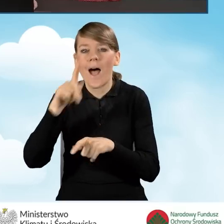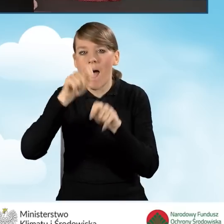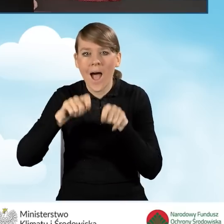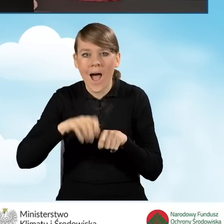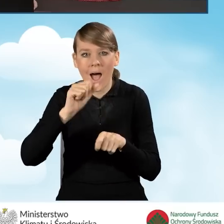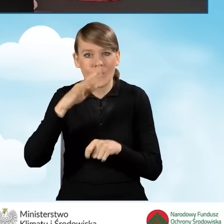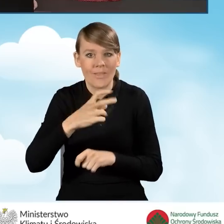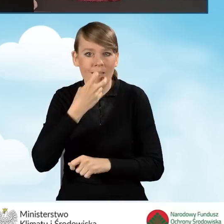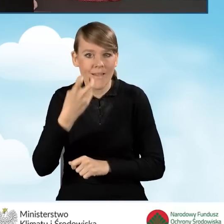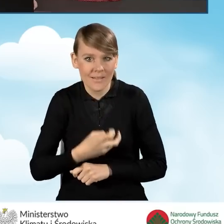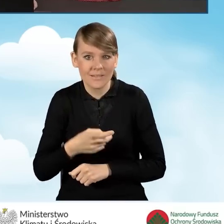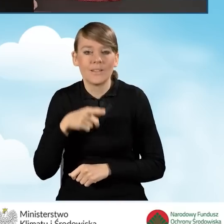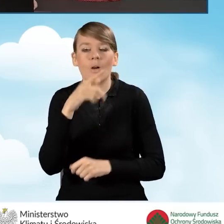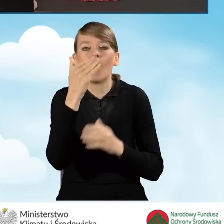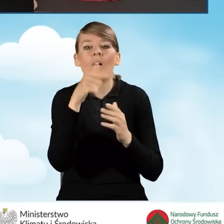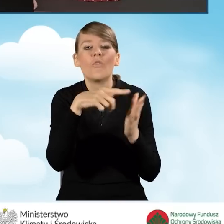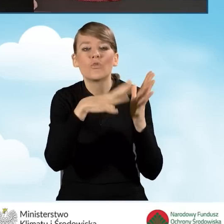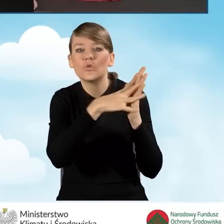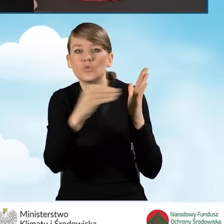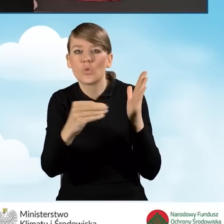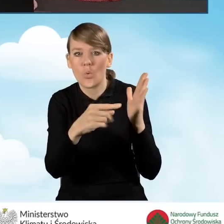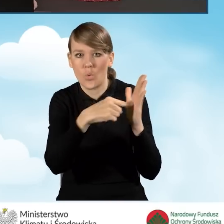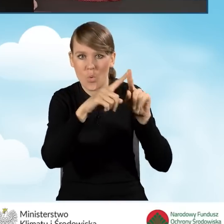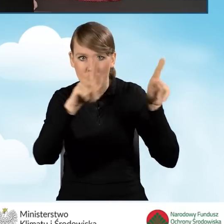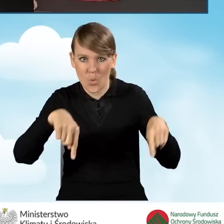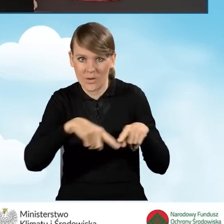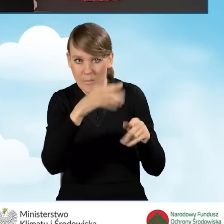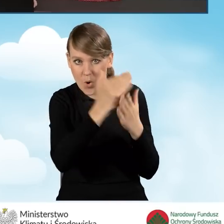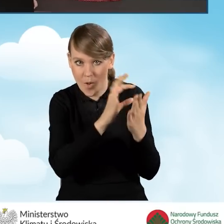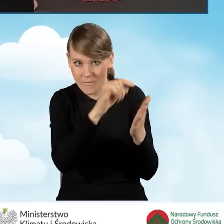wykonany na obowiązującym w programie wzorze, który będzie potwierdzał